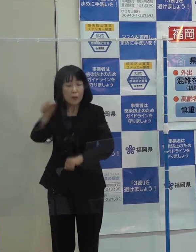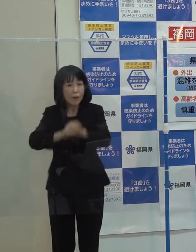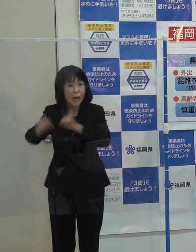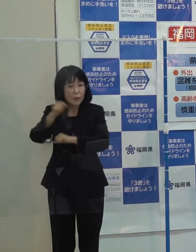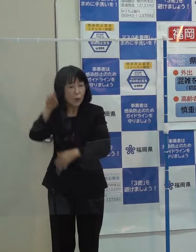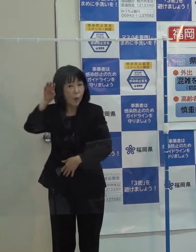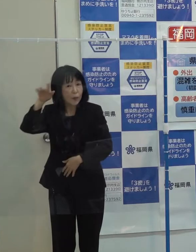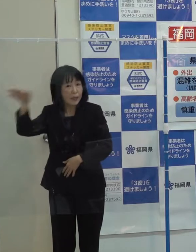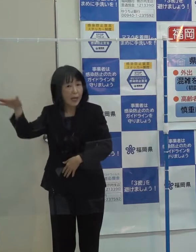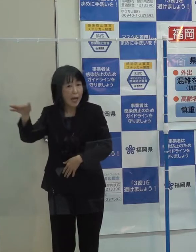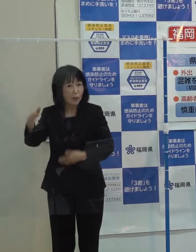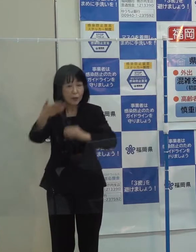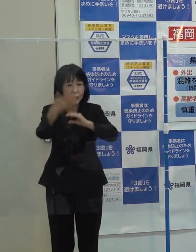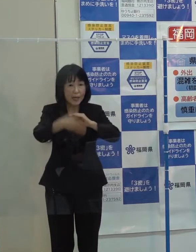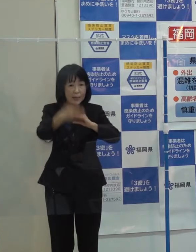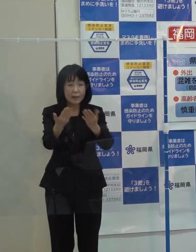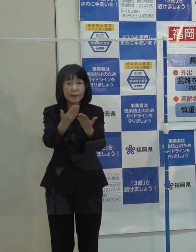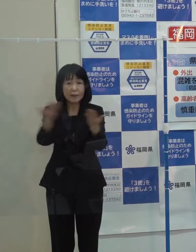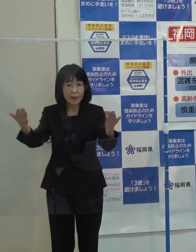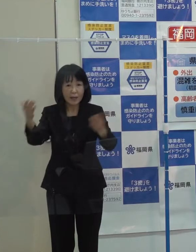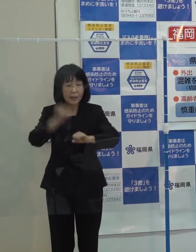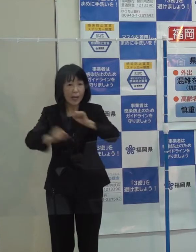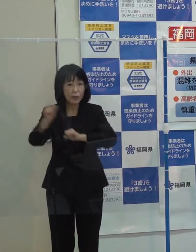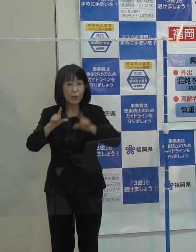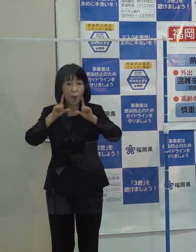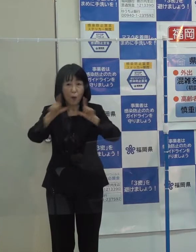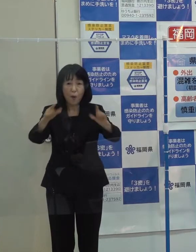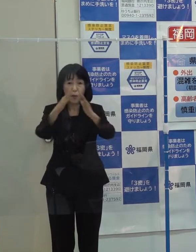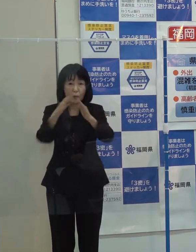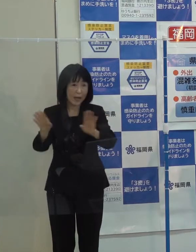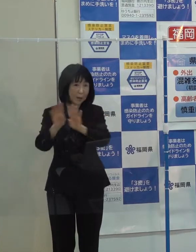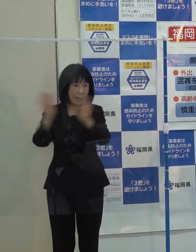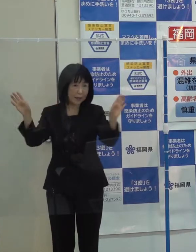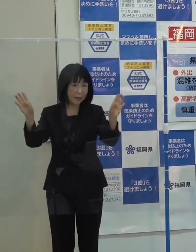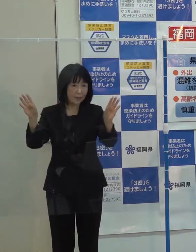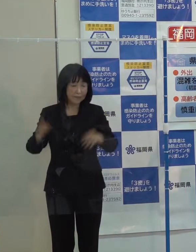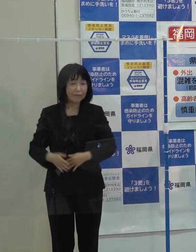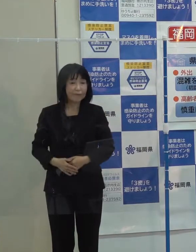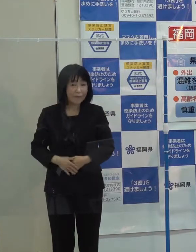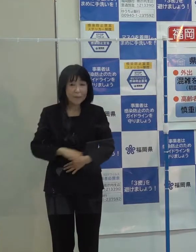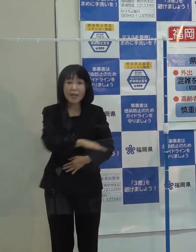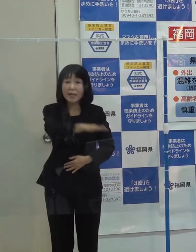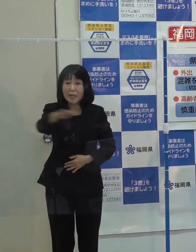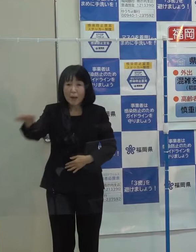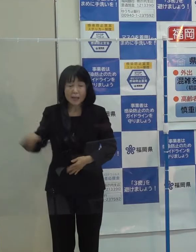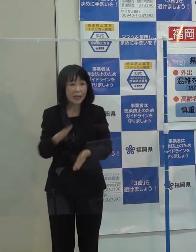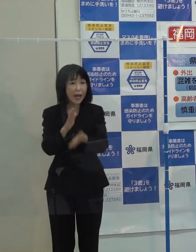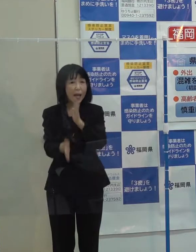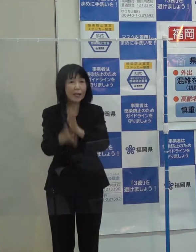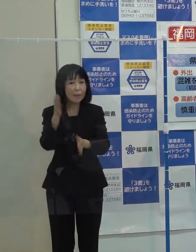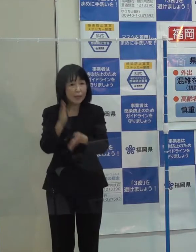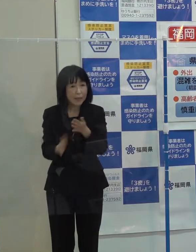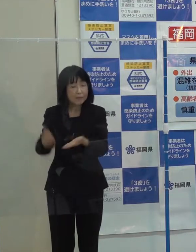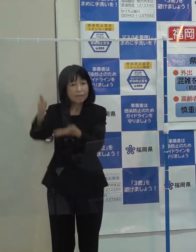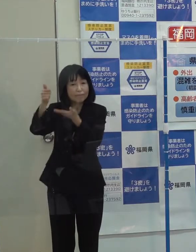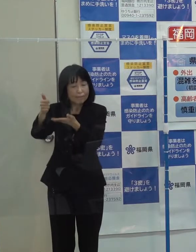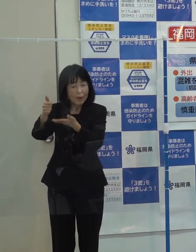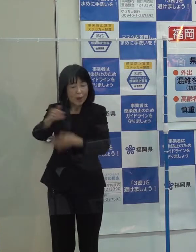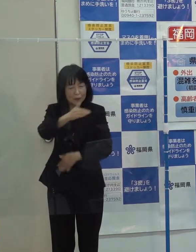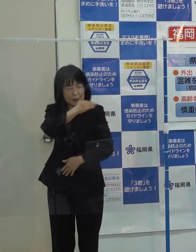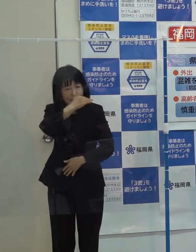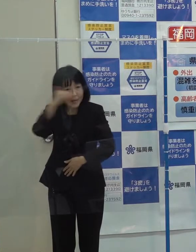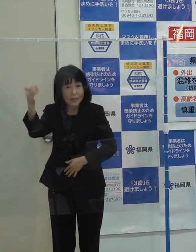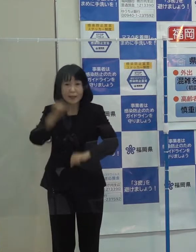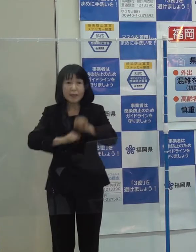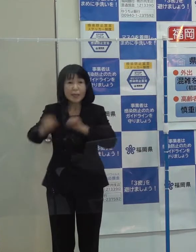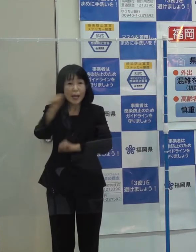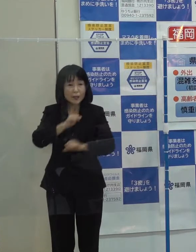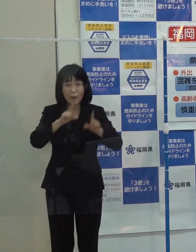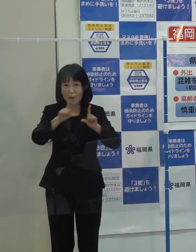また活動報告会を開催させていただき 県民の皆さんに改めて先生の偉大な功績を伝えてきました